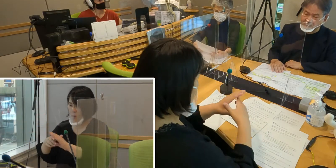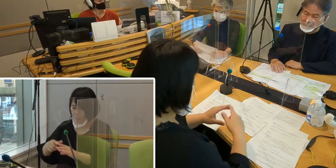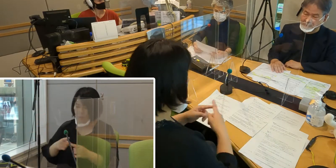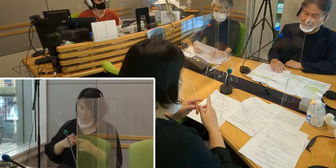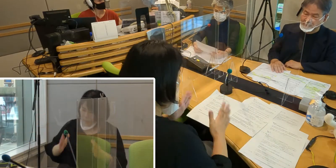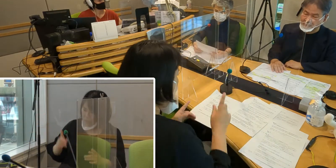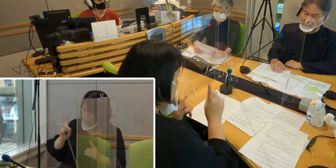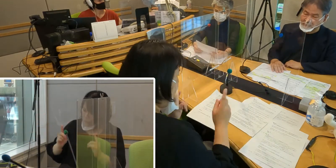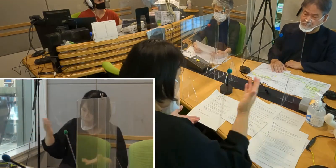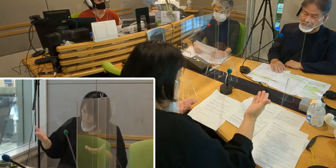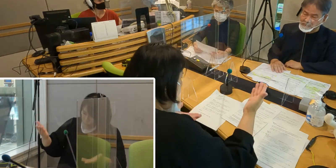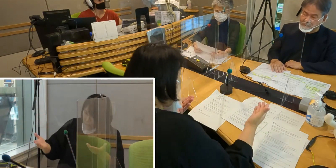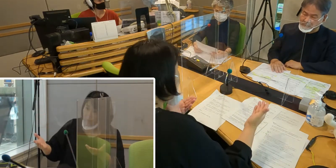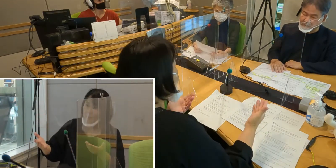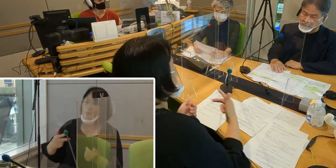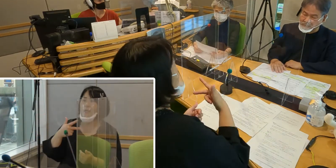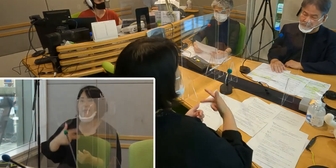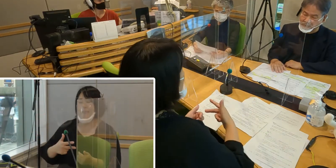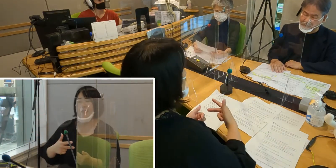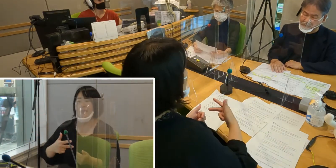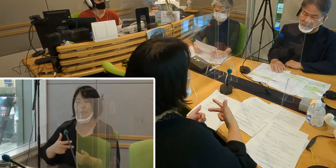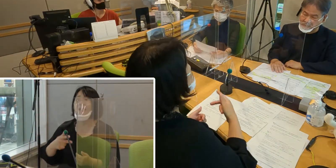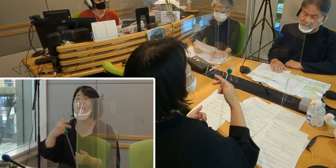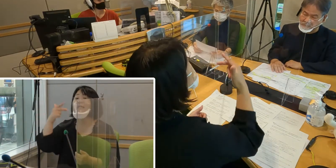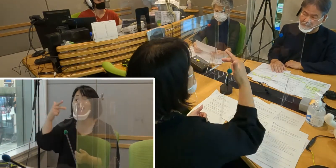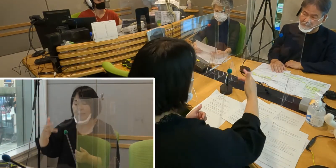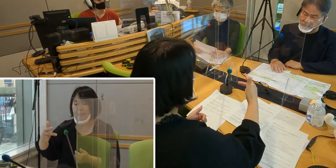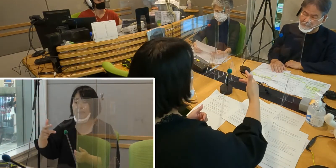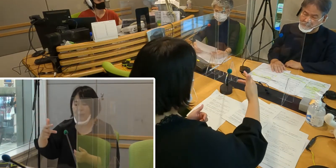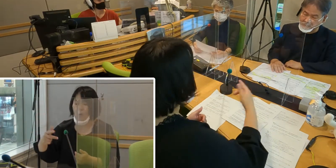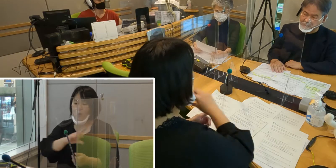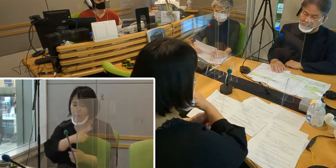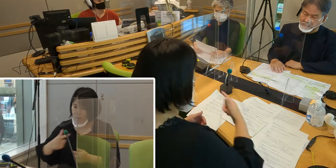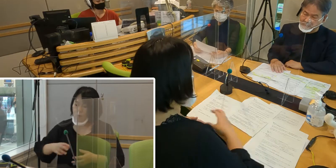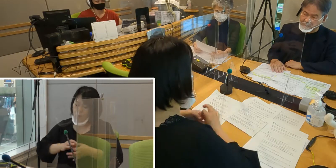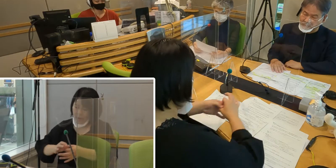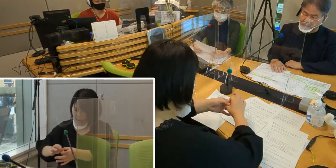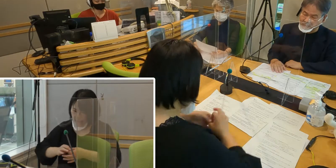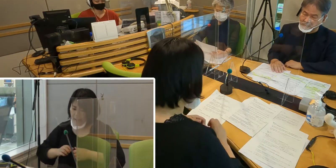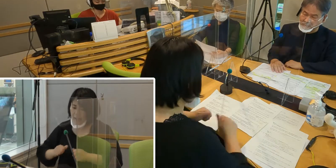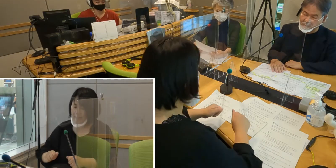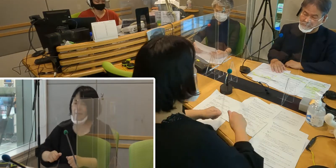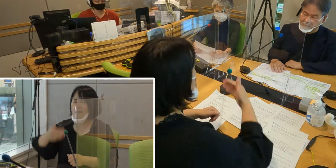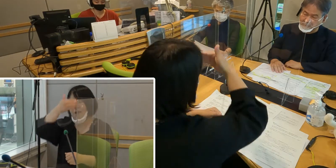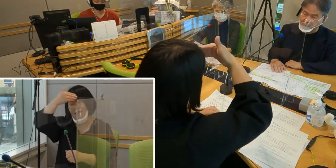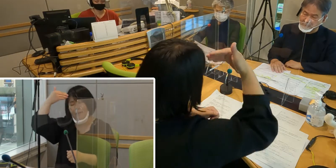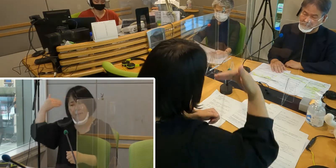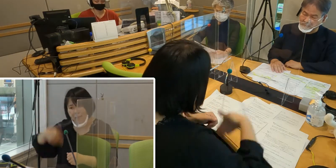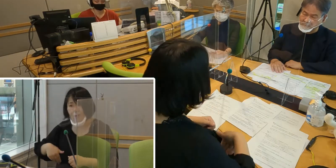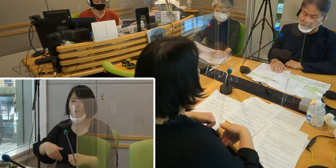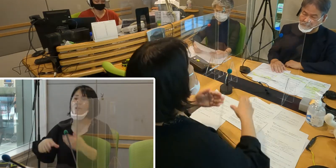市役所と連携して、やっと条例案を作ったという思いです。